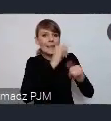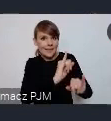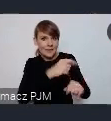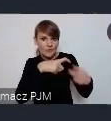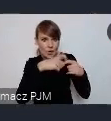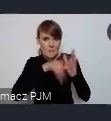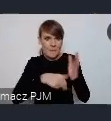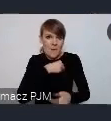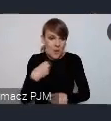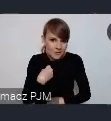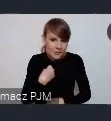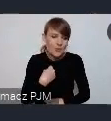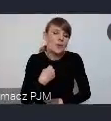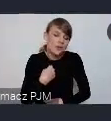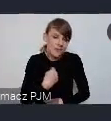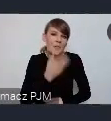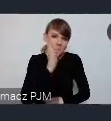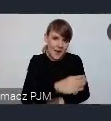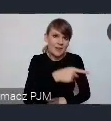to i tak zawsze trafi do osób zainteresowanych.